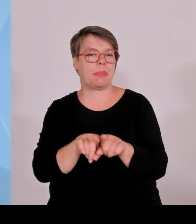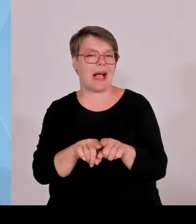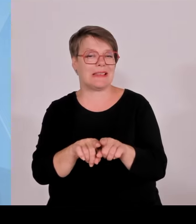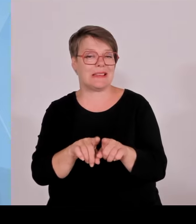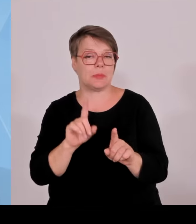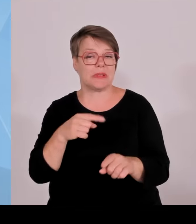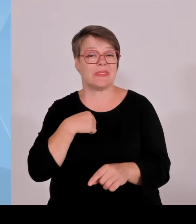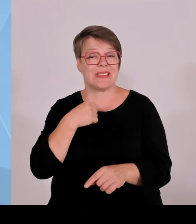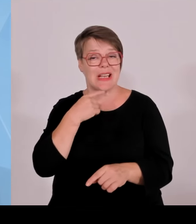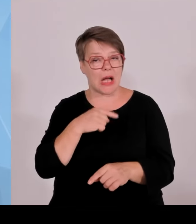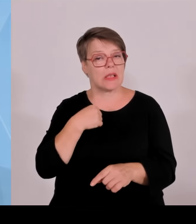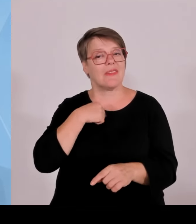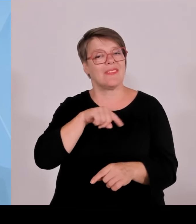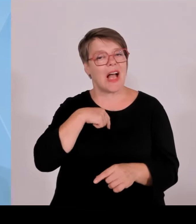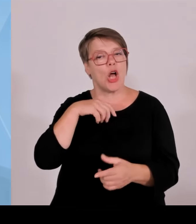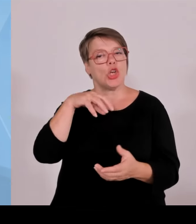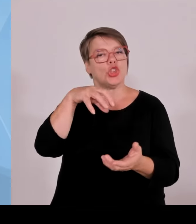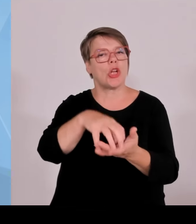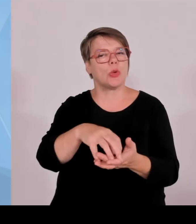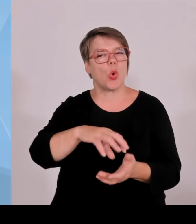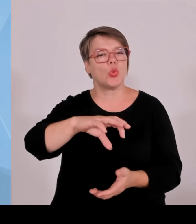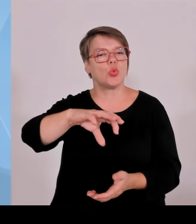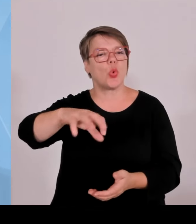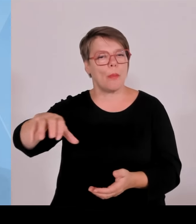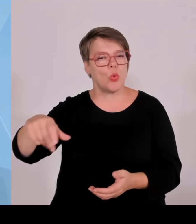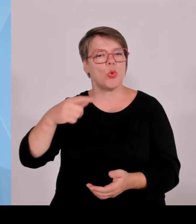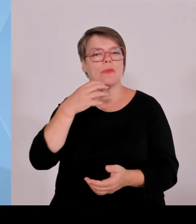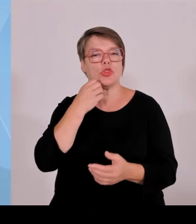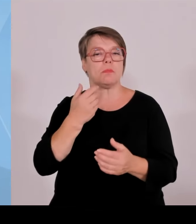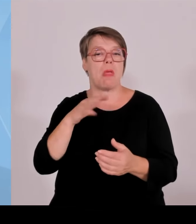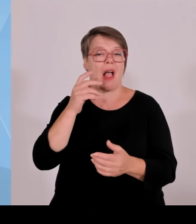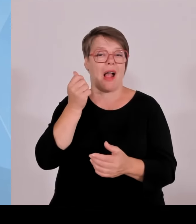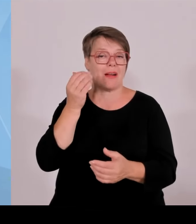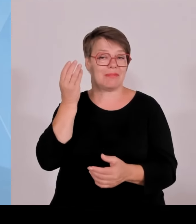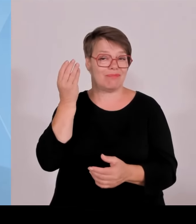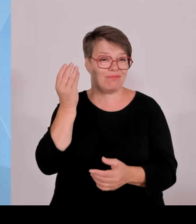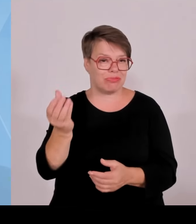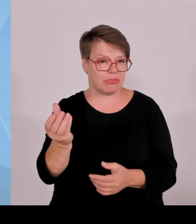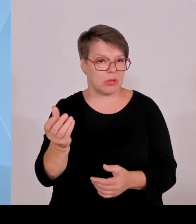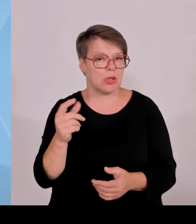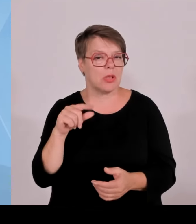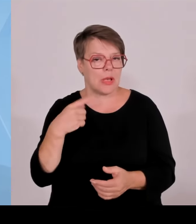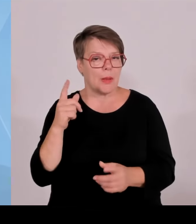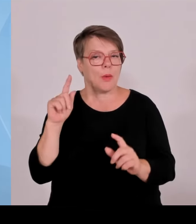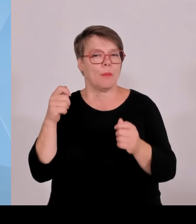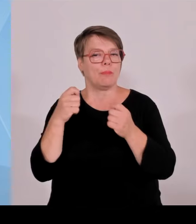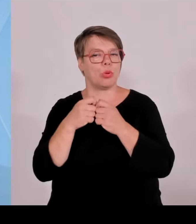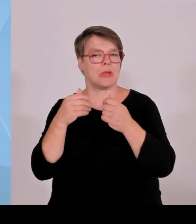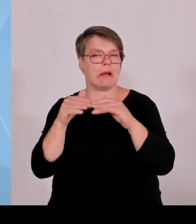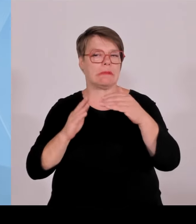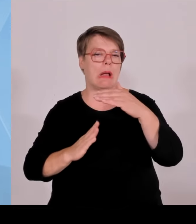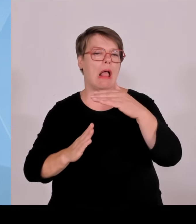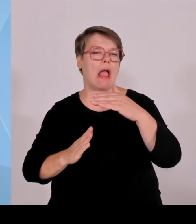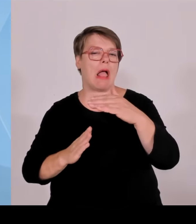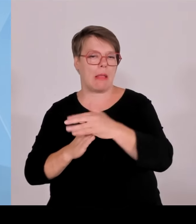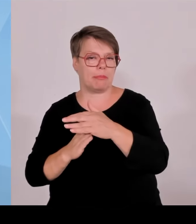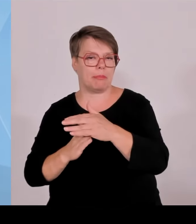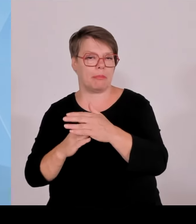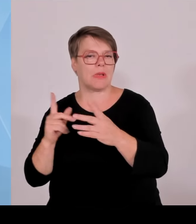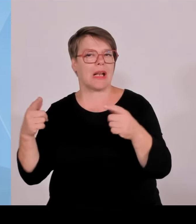zahlen müsste, dann siedle ich wirklich lieber woanders an und ich bin überzeugt, dass wir damit einen weiteren Schub für die Erneuerbaren